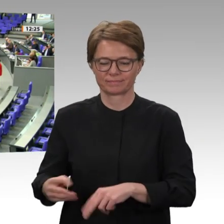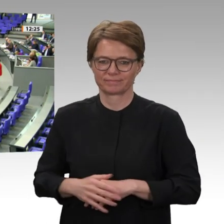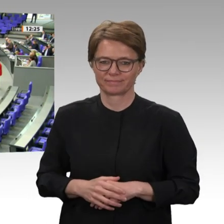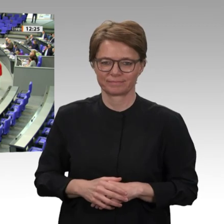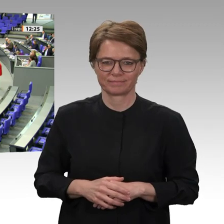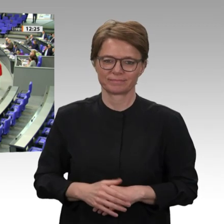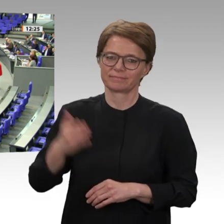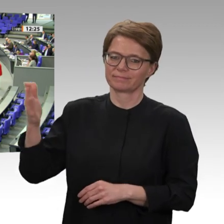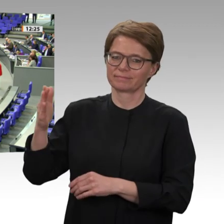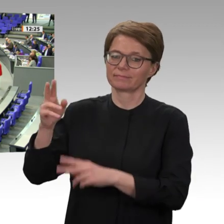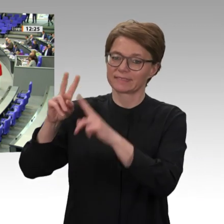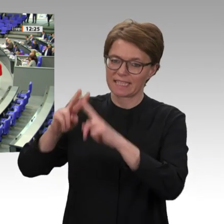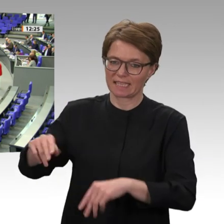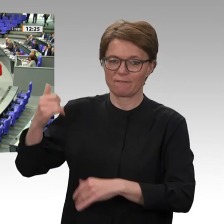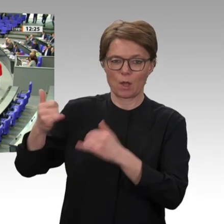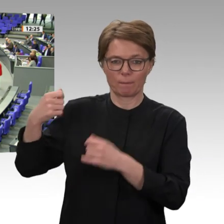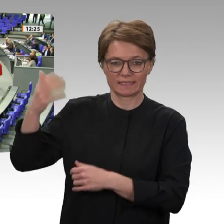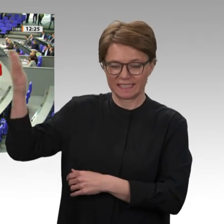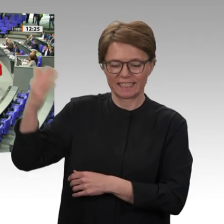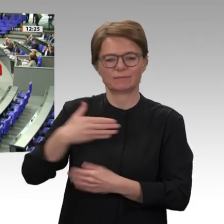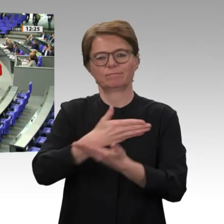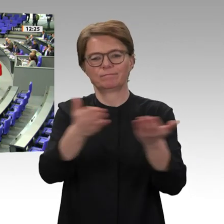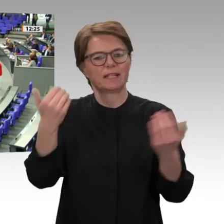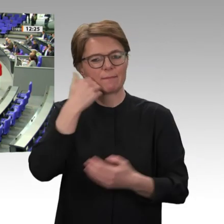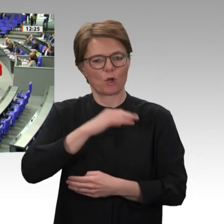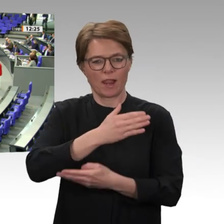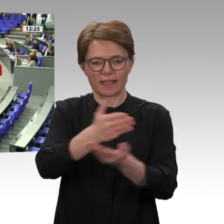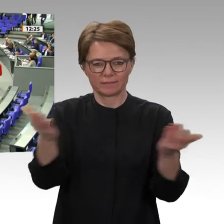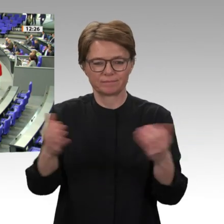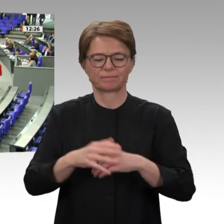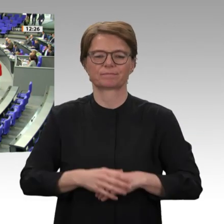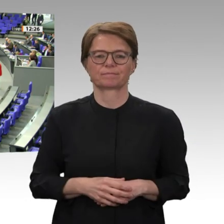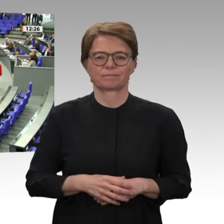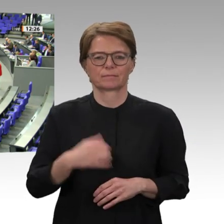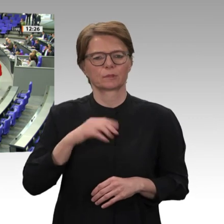Ich fasse zusammen. Es ist wahr: UNAMID gehört zahlenmäßig nicht zu den großen